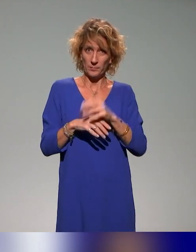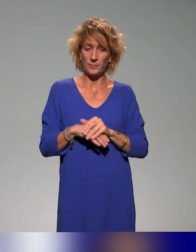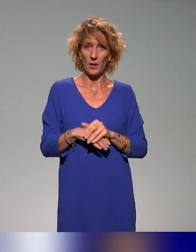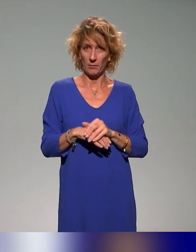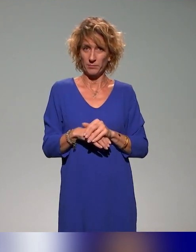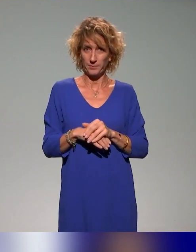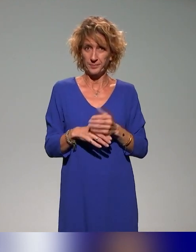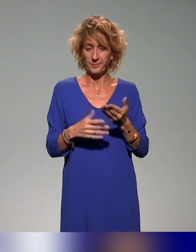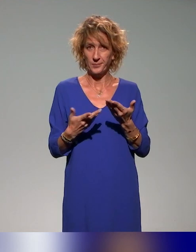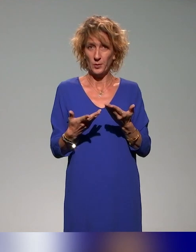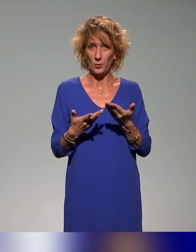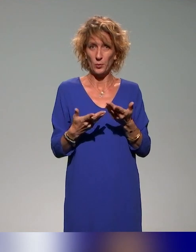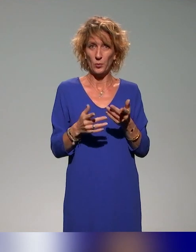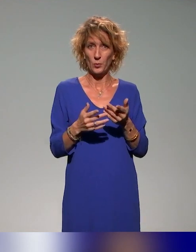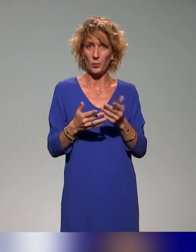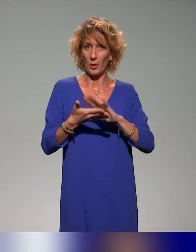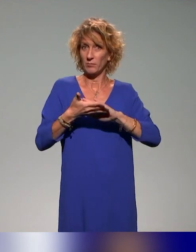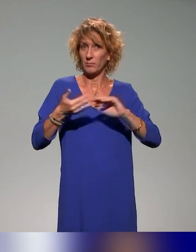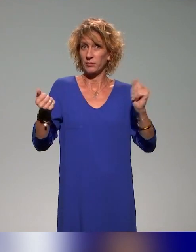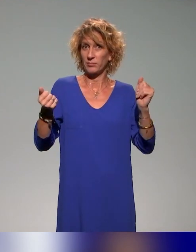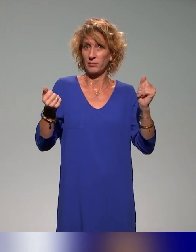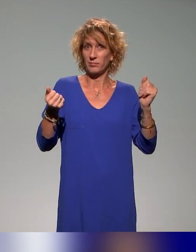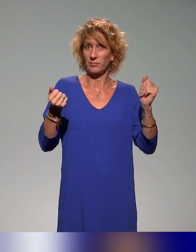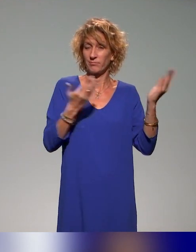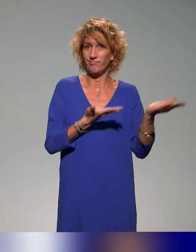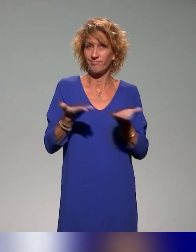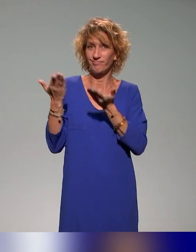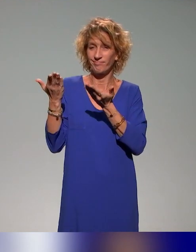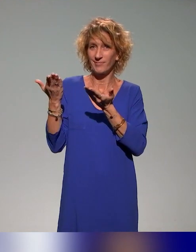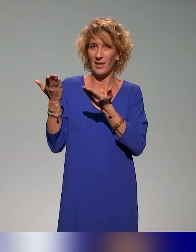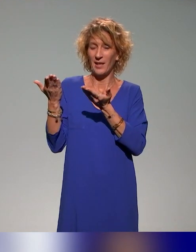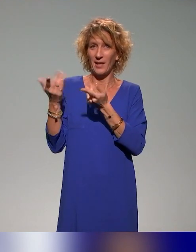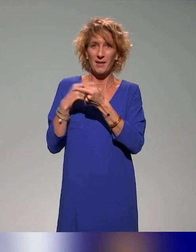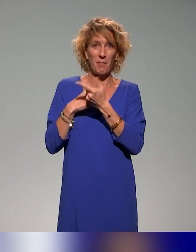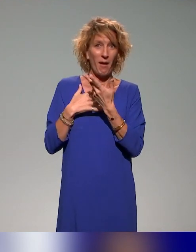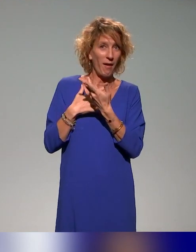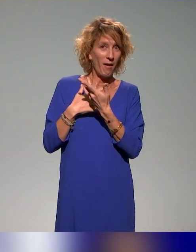Après, je laisse du coup nos deux intervenants peut-être compléter ma réponse.